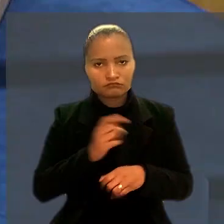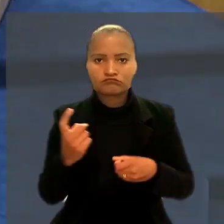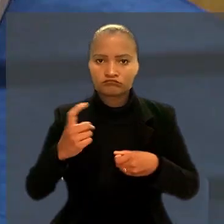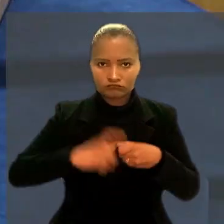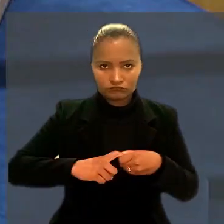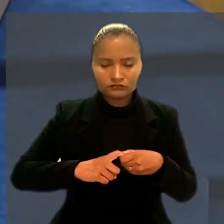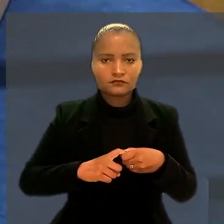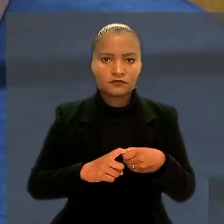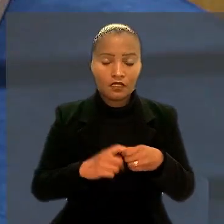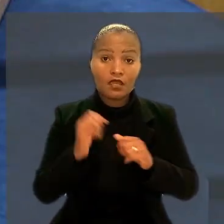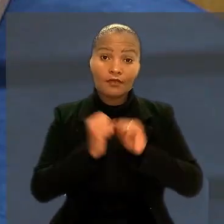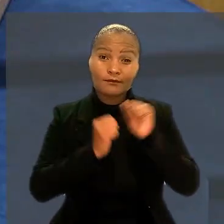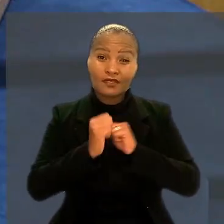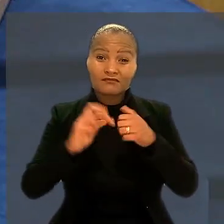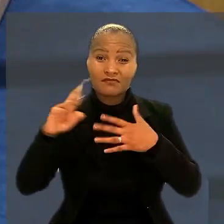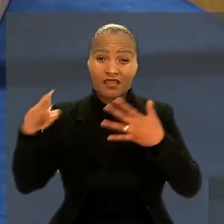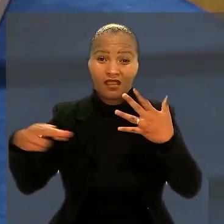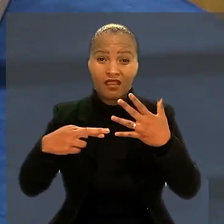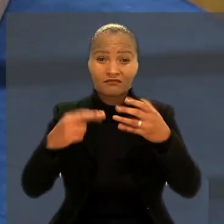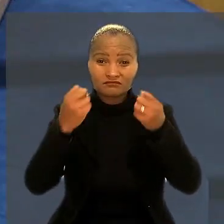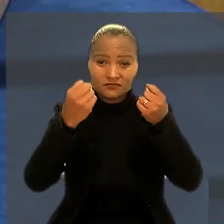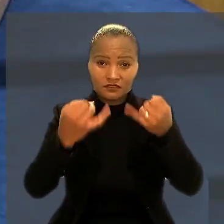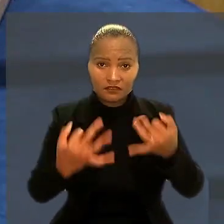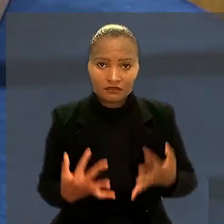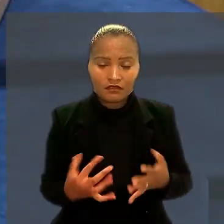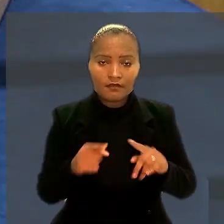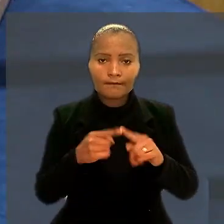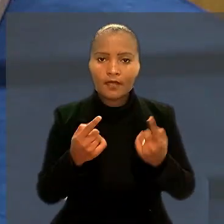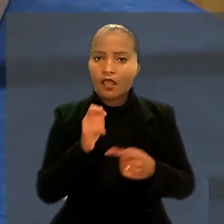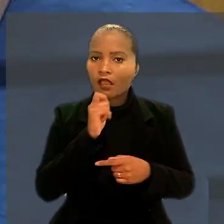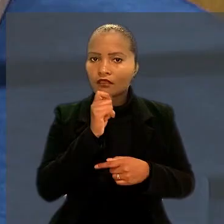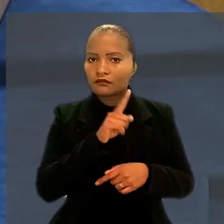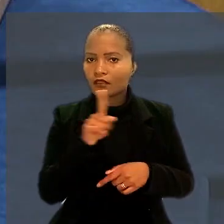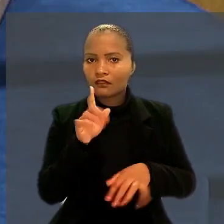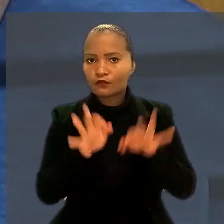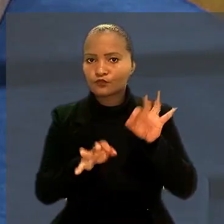A empresa entrou com embargos de declaração, mas ainda não foram julgados.